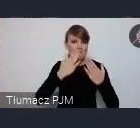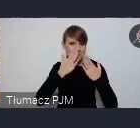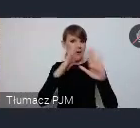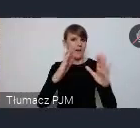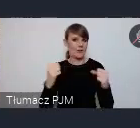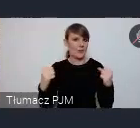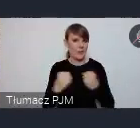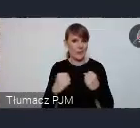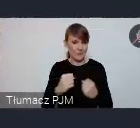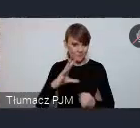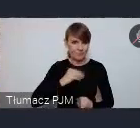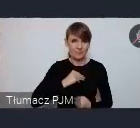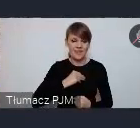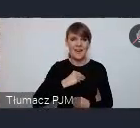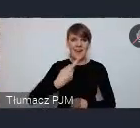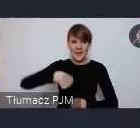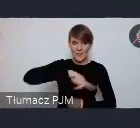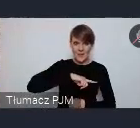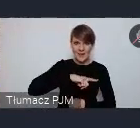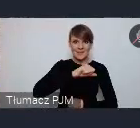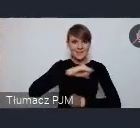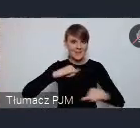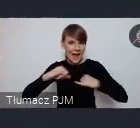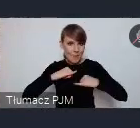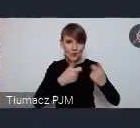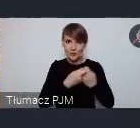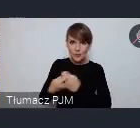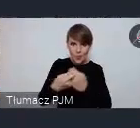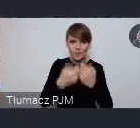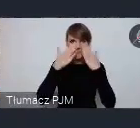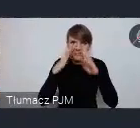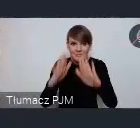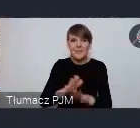i ta samorządność nasza lokalna pokazana wspólnie poprzez przepiękne stoisko,